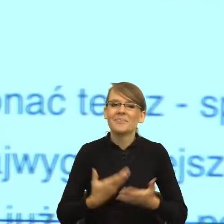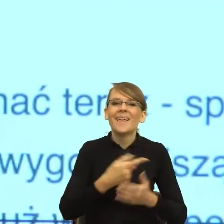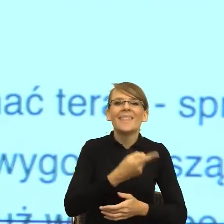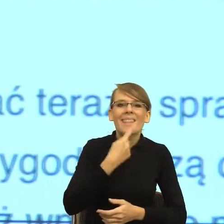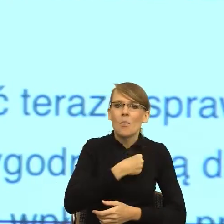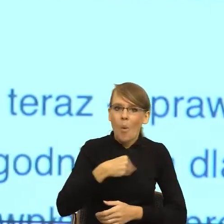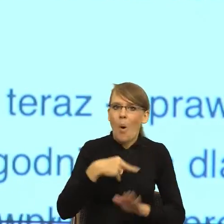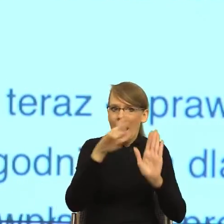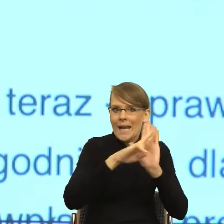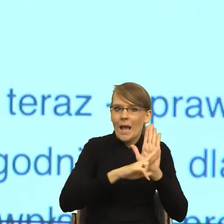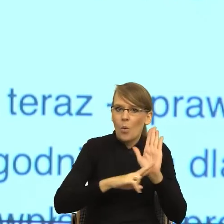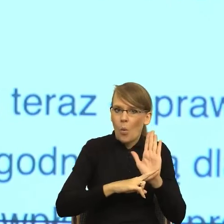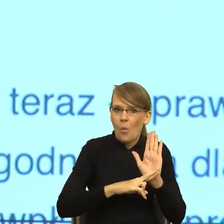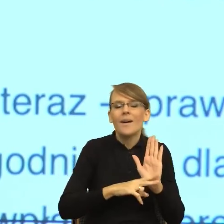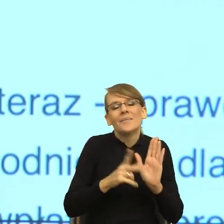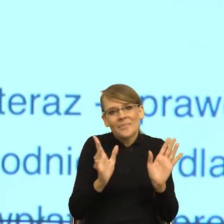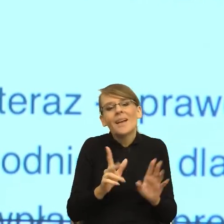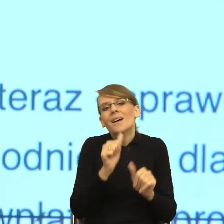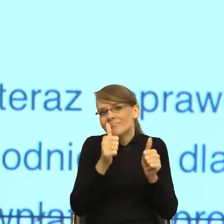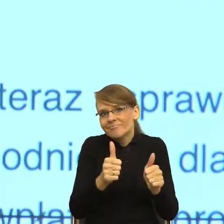i cudownie, że Rada Języka Polskiego wprowadza w życie.